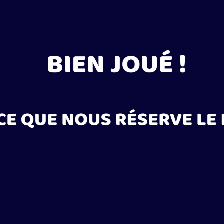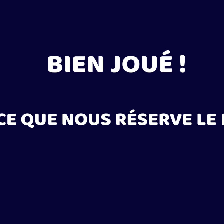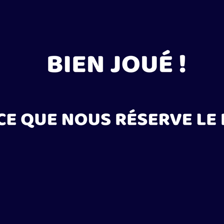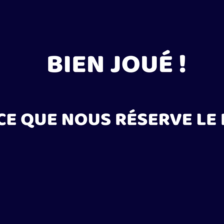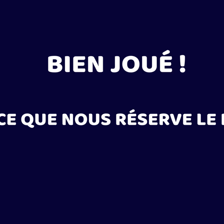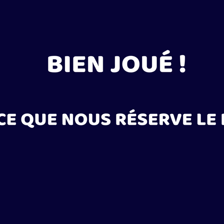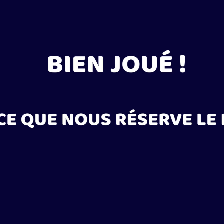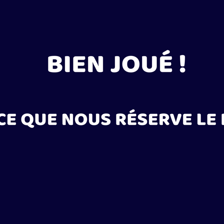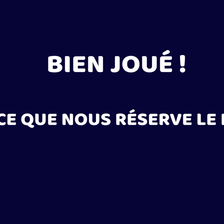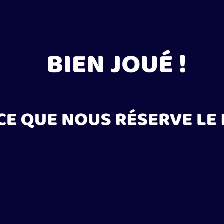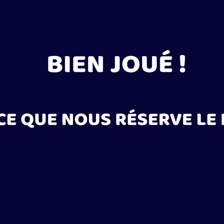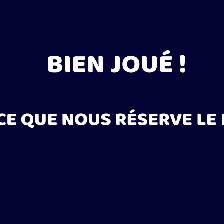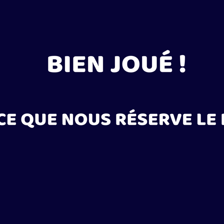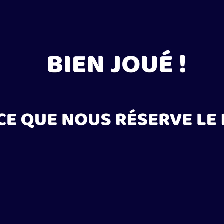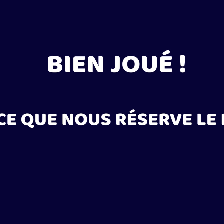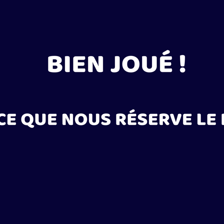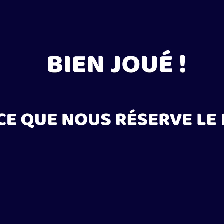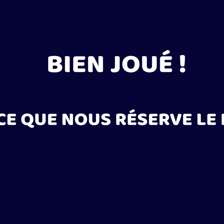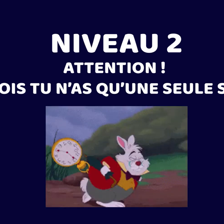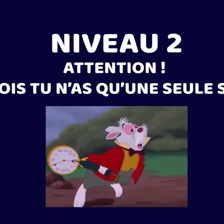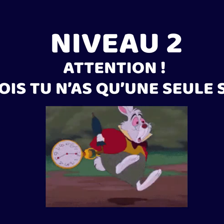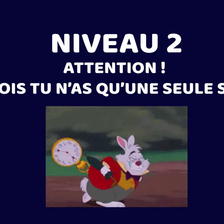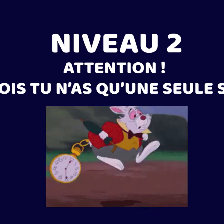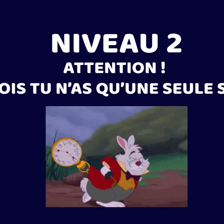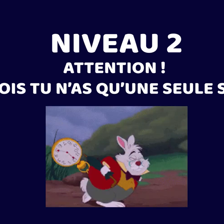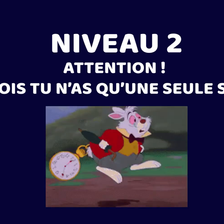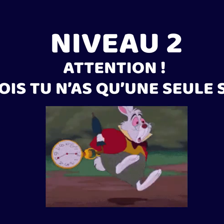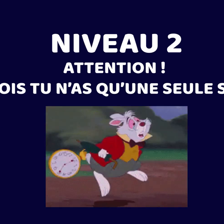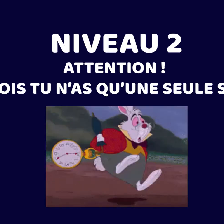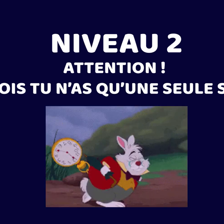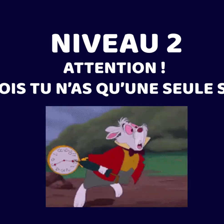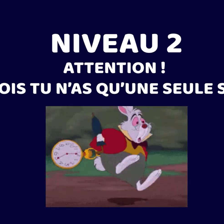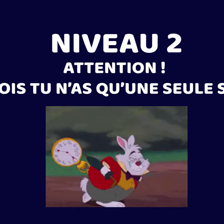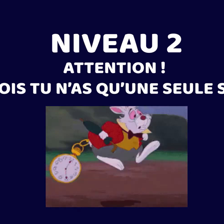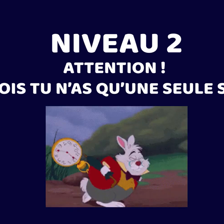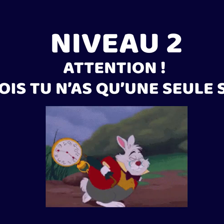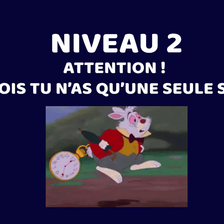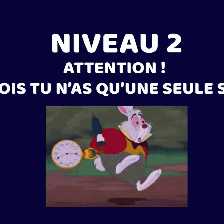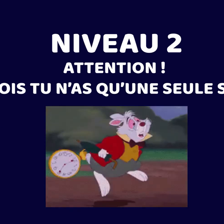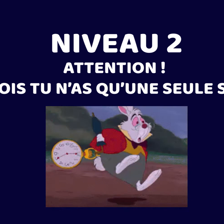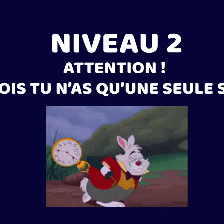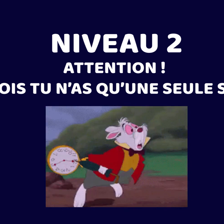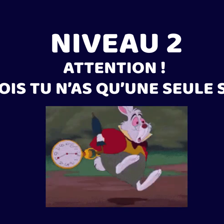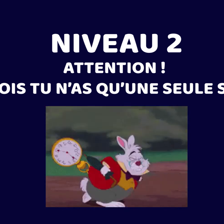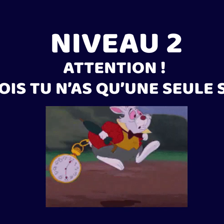¡Muy bien! A ver el segundo nivel... Nivel 2 : esta vez, solamente tienes un segundo.